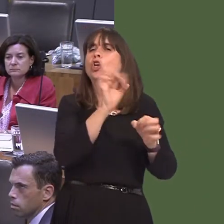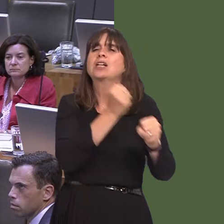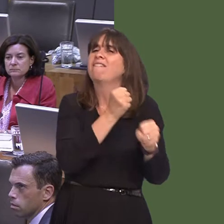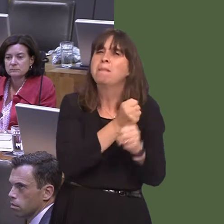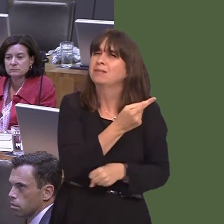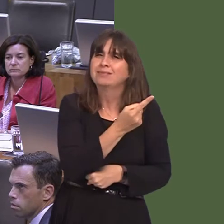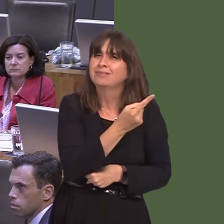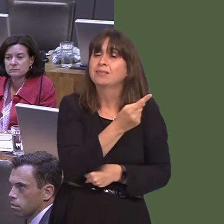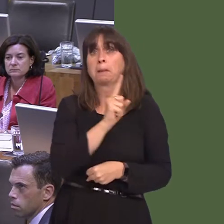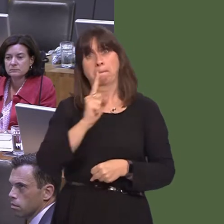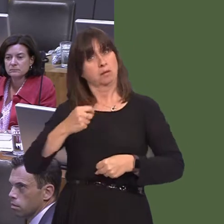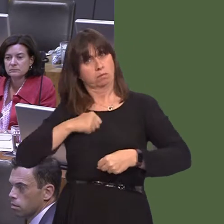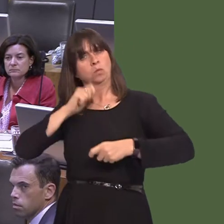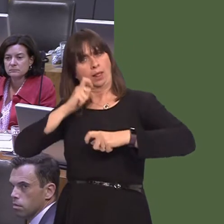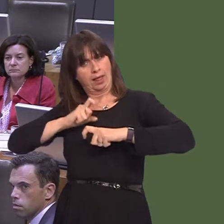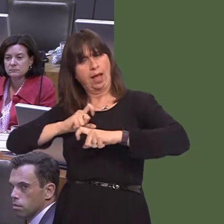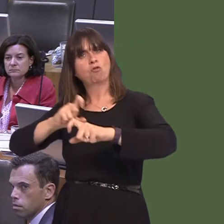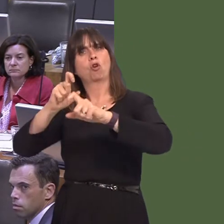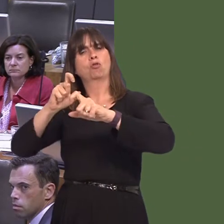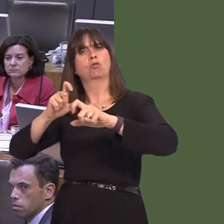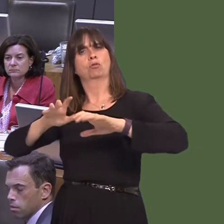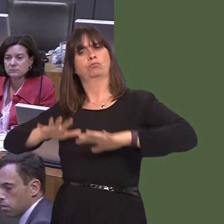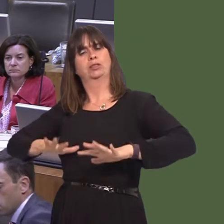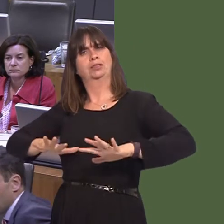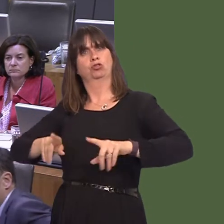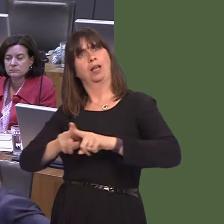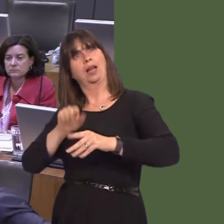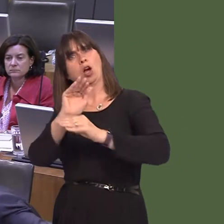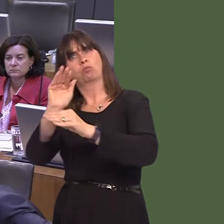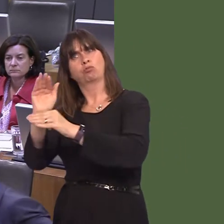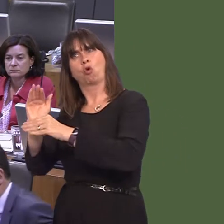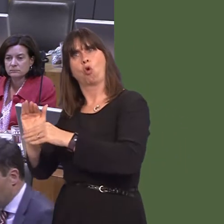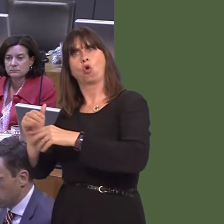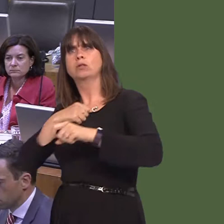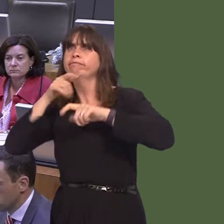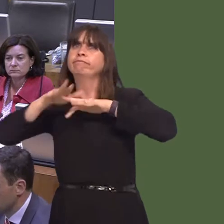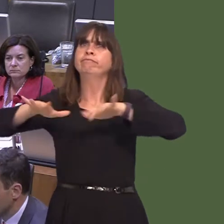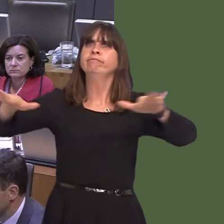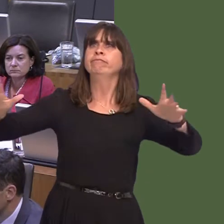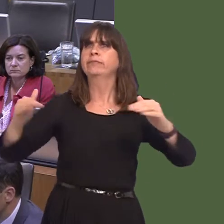We will continue to make the case, both within the UK and beyond, to ensure that equality